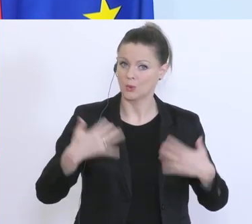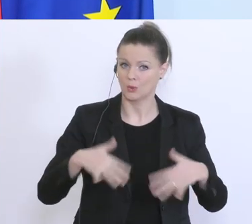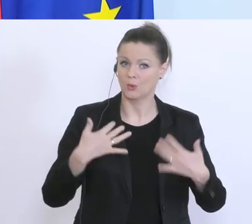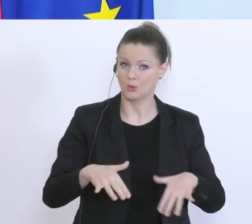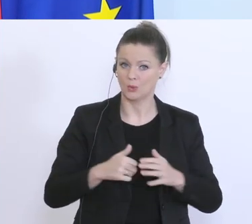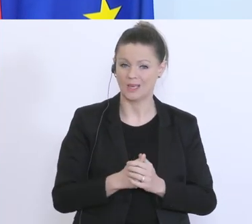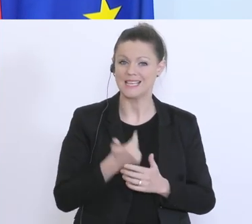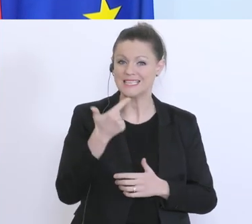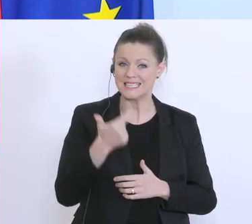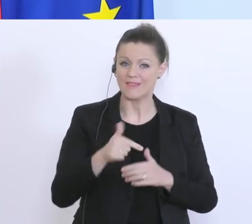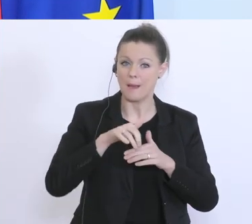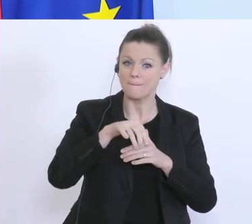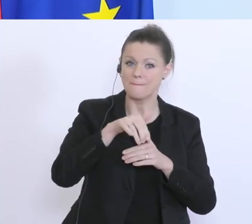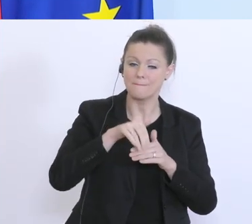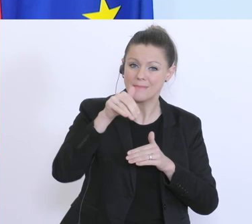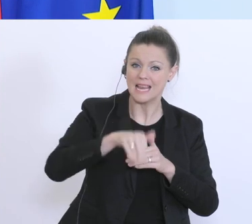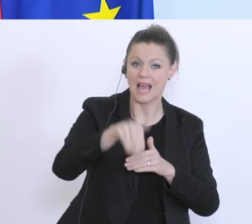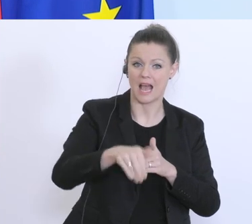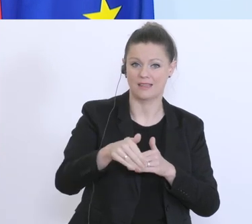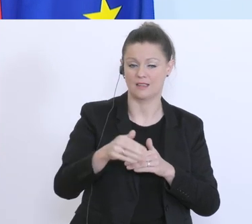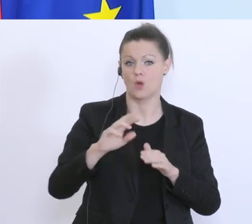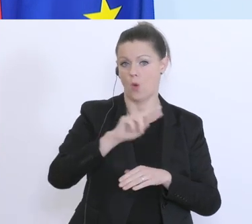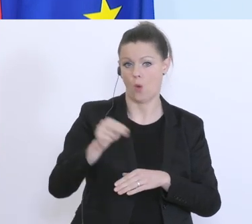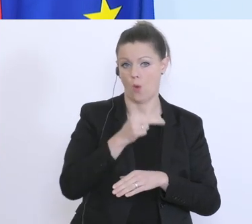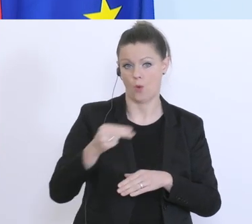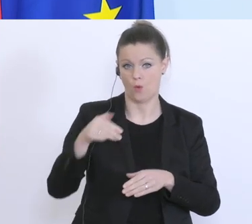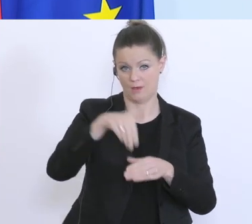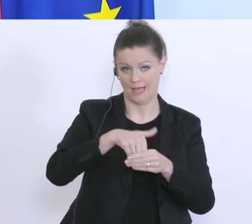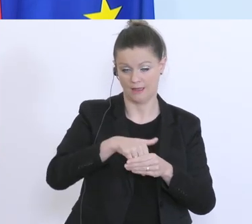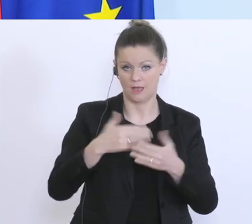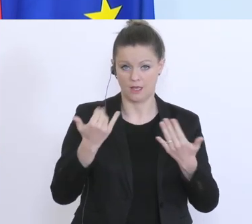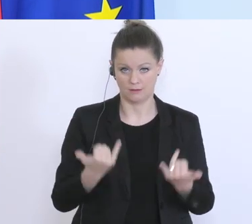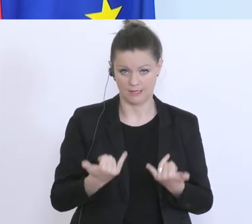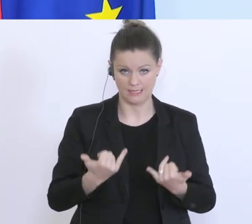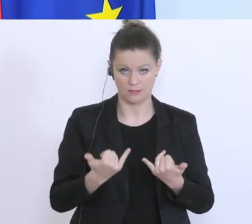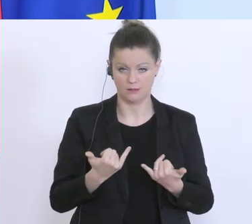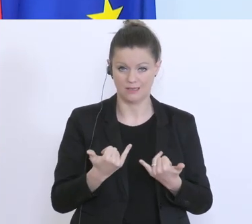2 Milliarden Euro, also durch diese Maßnahme verbleiben derzeit 2 Milliarden Euro mehr